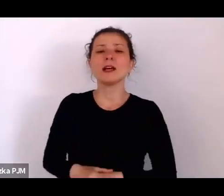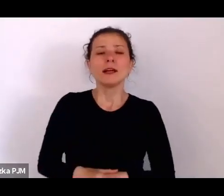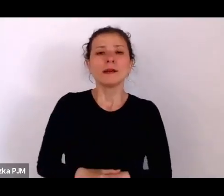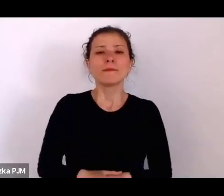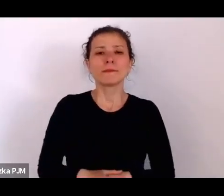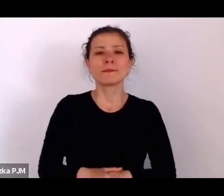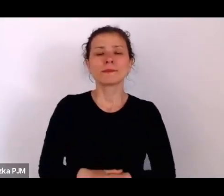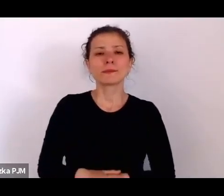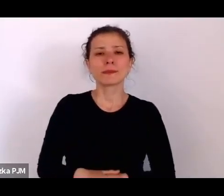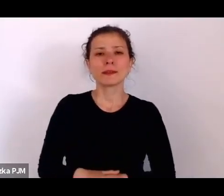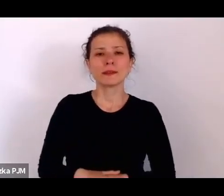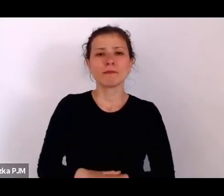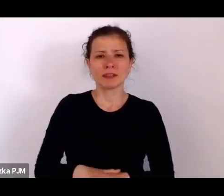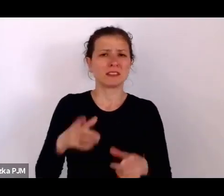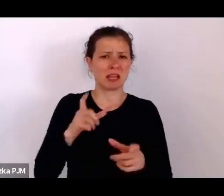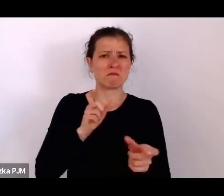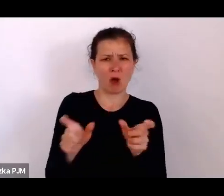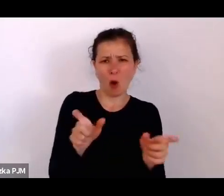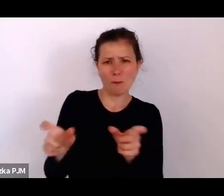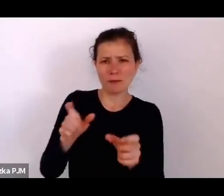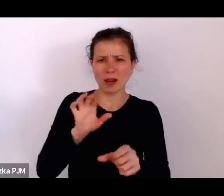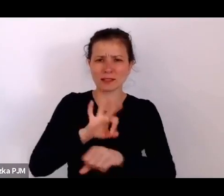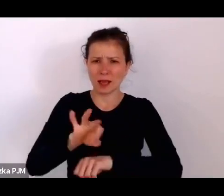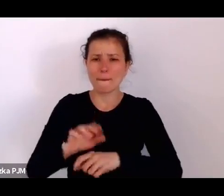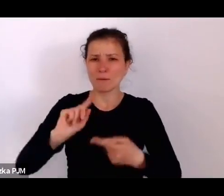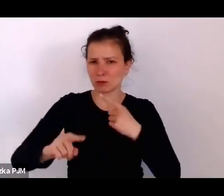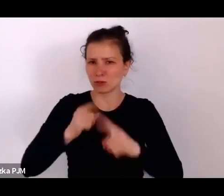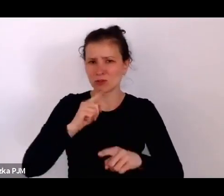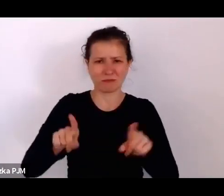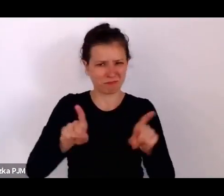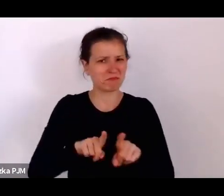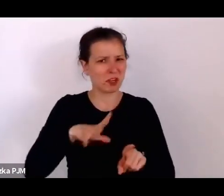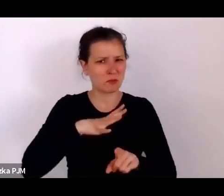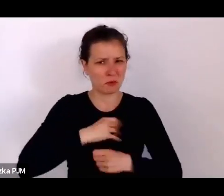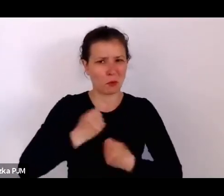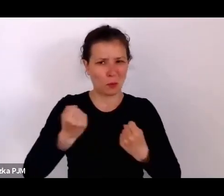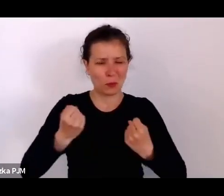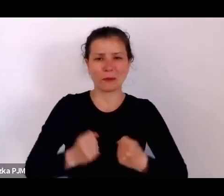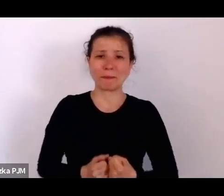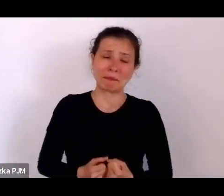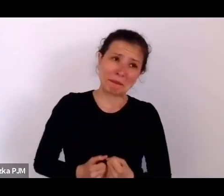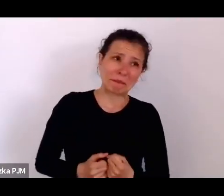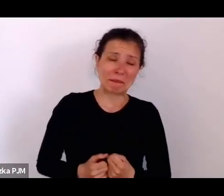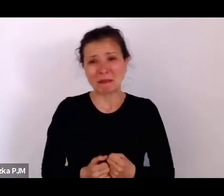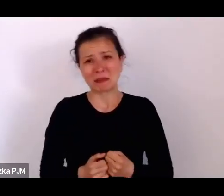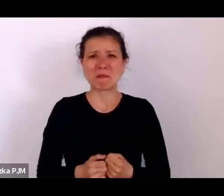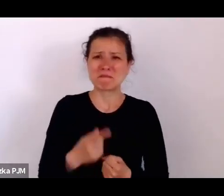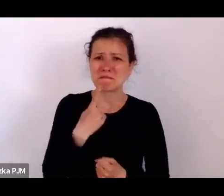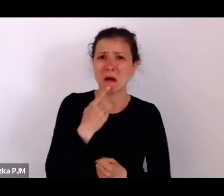No, to chyba niezbyt optymistycznie mówimy, może coś optymistyczniejszego? (śmiech)